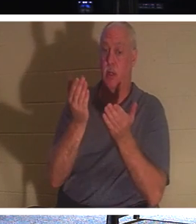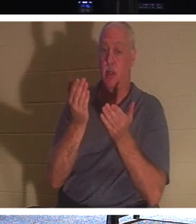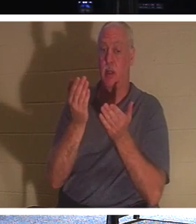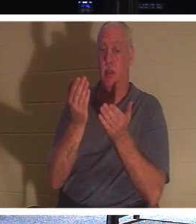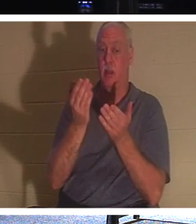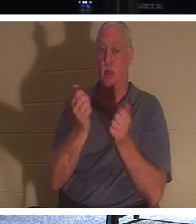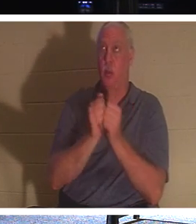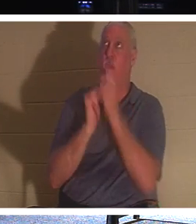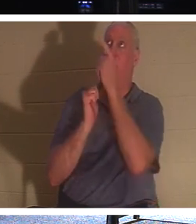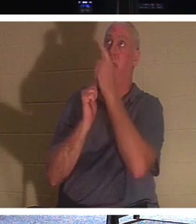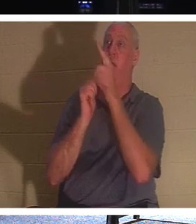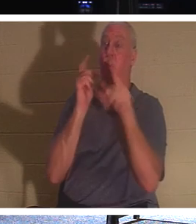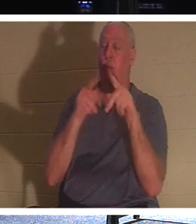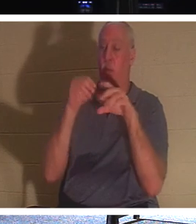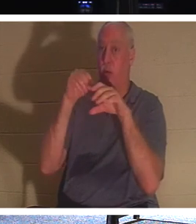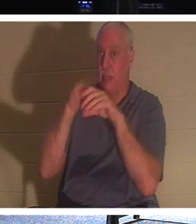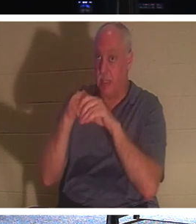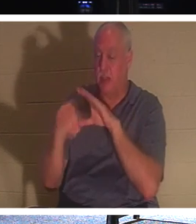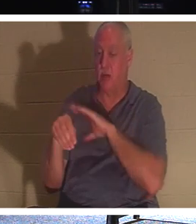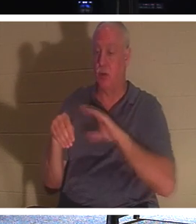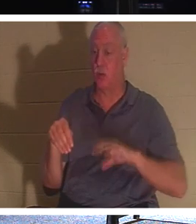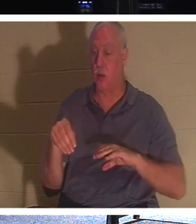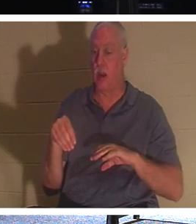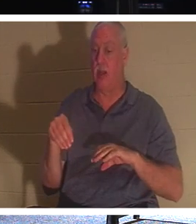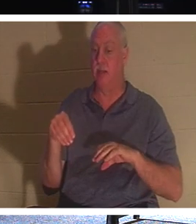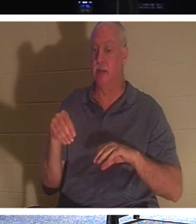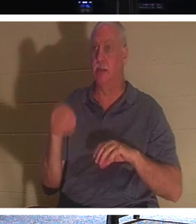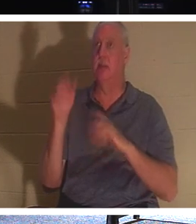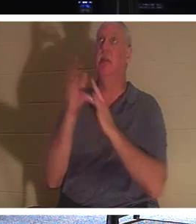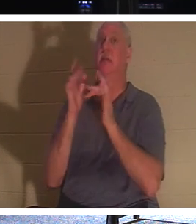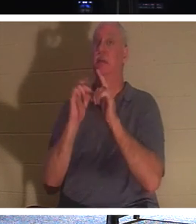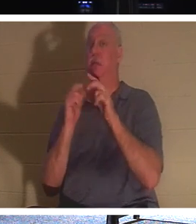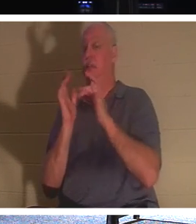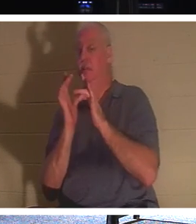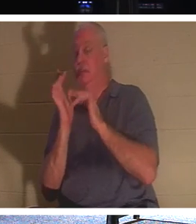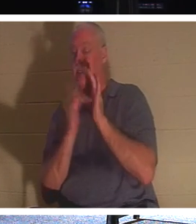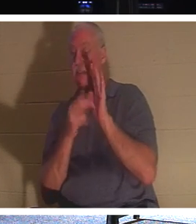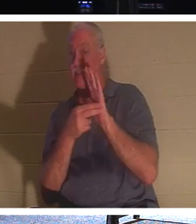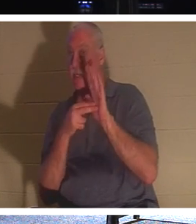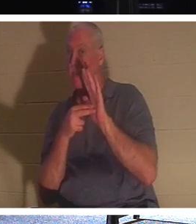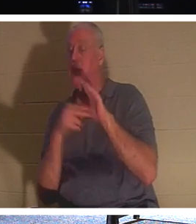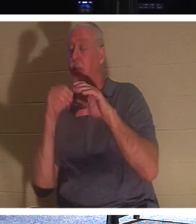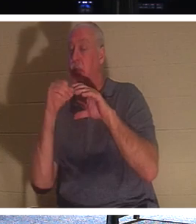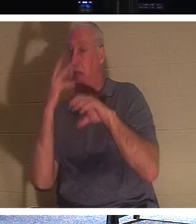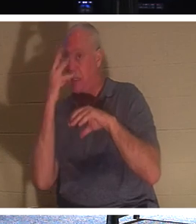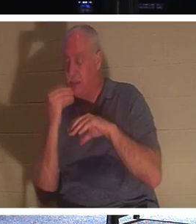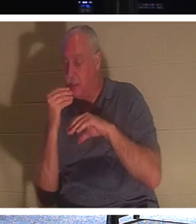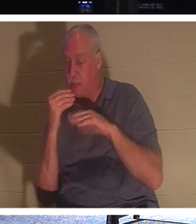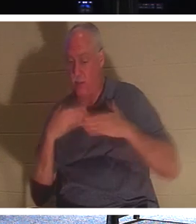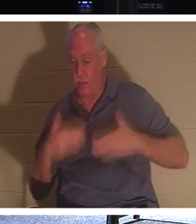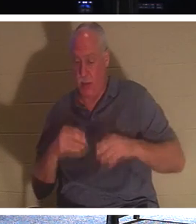耶稣称他们“睡着了”。他们的身体在地下，但他们的精神，他们的灵魂，